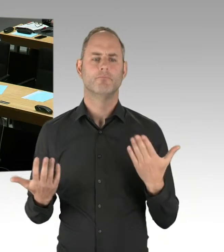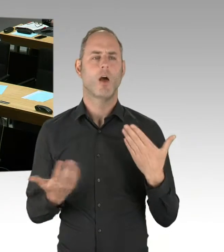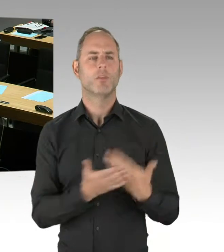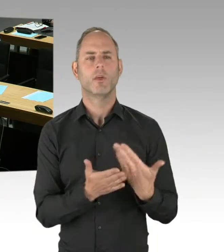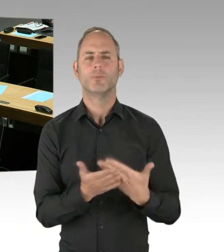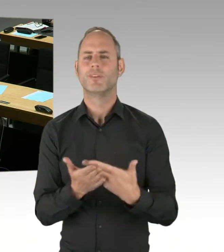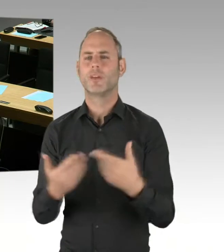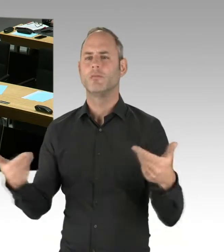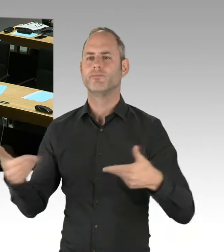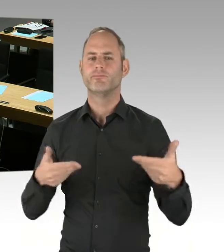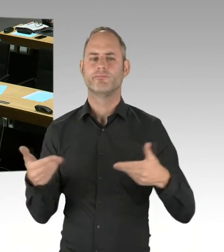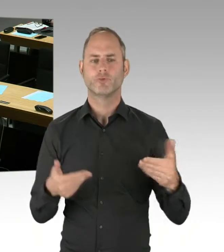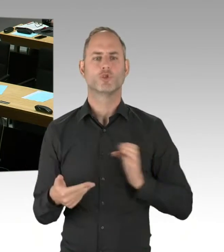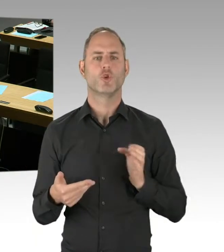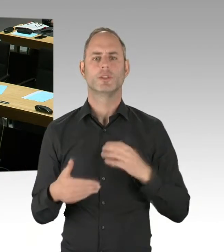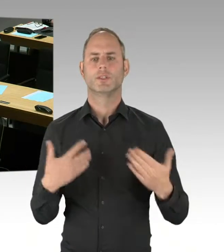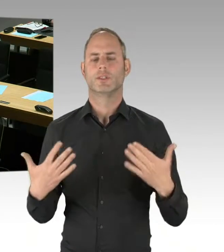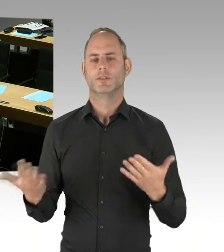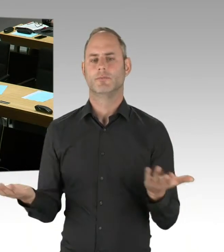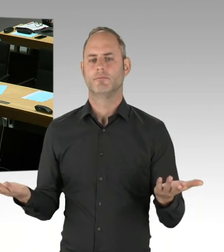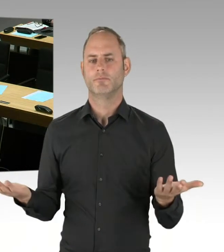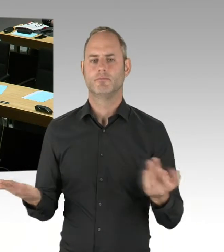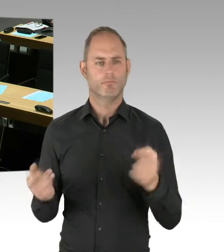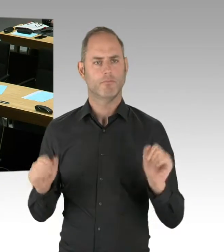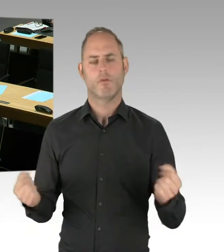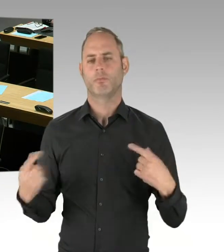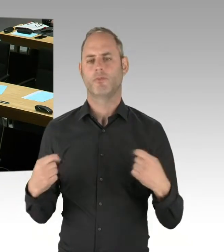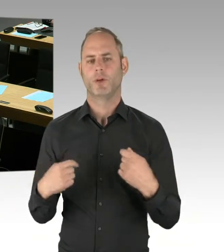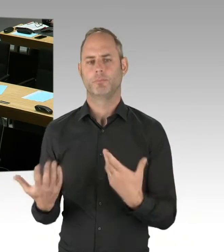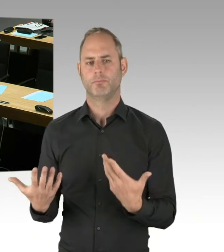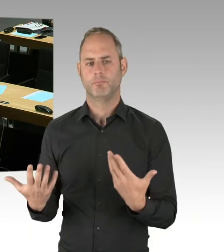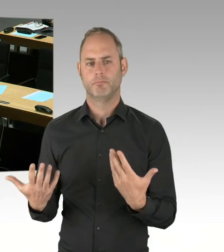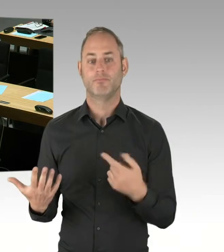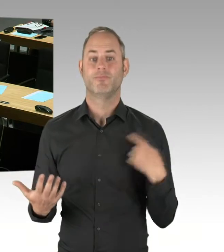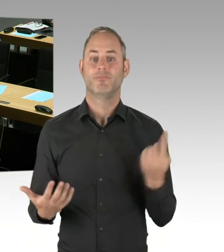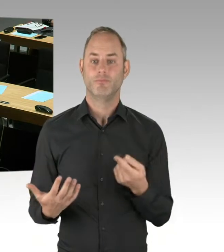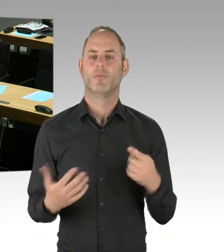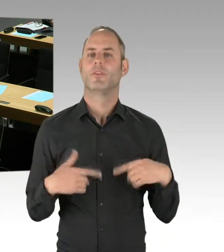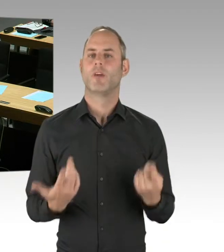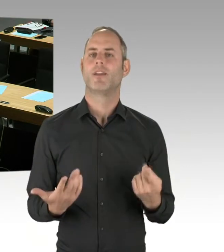Aber Wettbewerb an sich ist natürlich kein Ziel an sich beim Wettbewerbsverfahren, sondern,